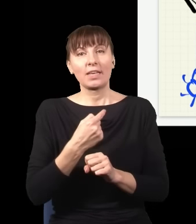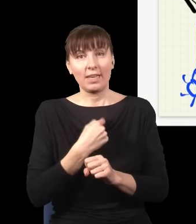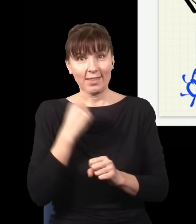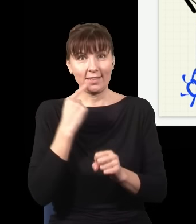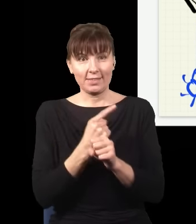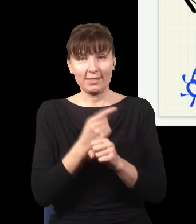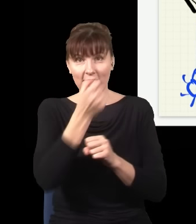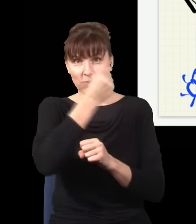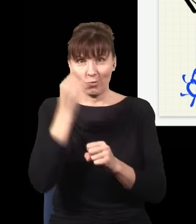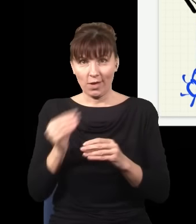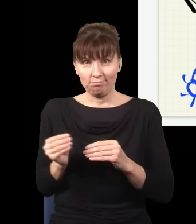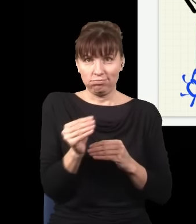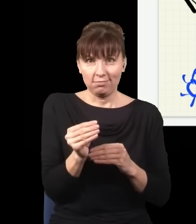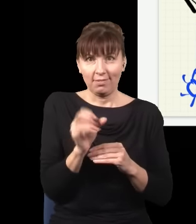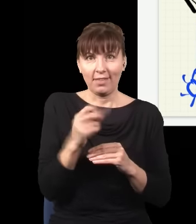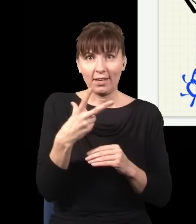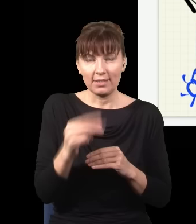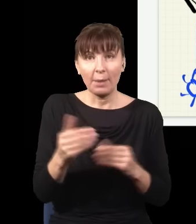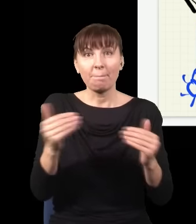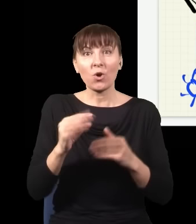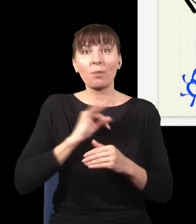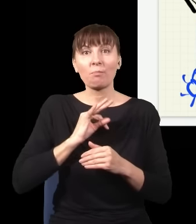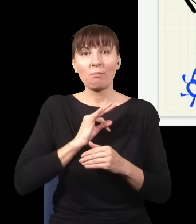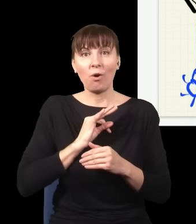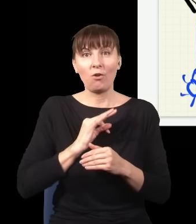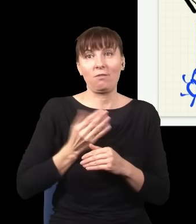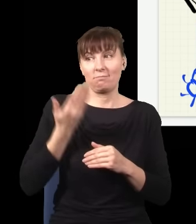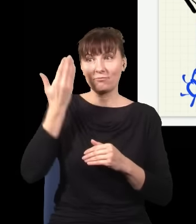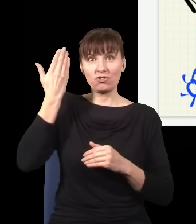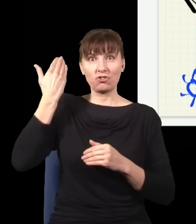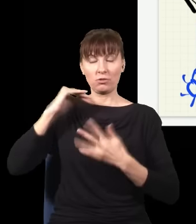czy nie wsuwam, mogę zmienić swoją przeszłość albo przeszłość tego eksperymentu, mogę zaburzyć przeszłość,